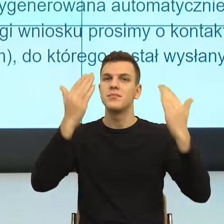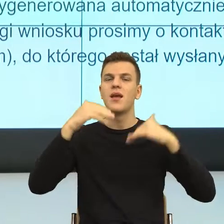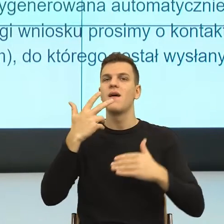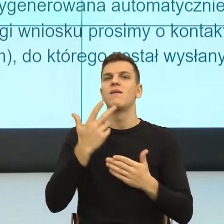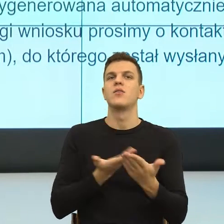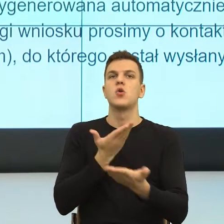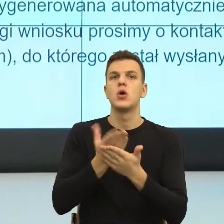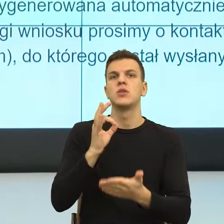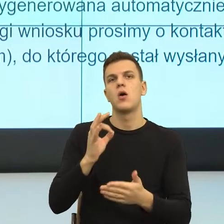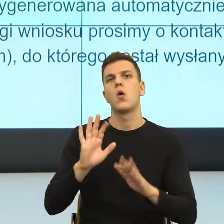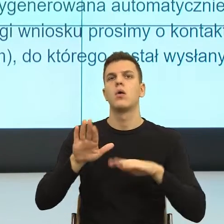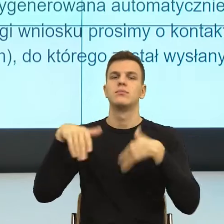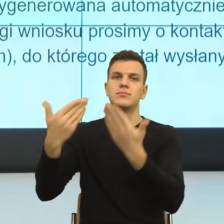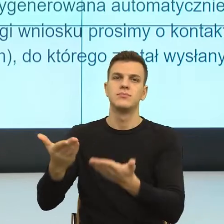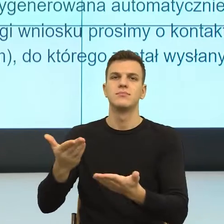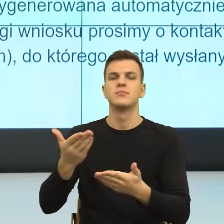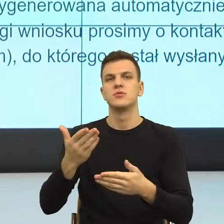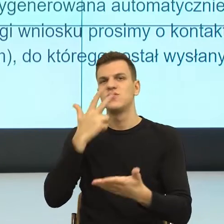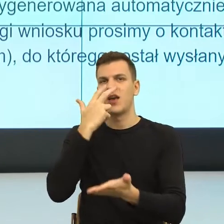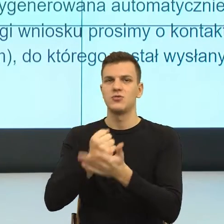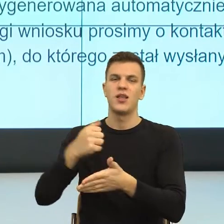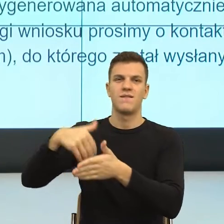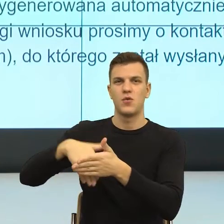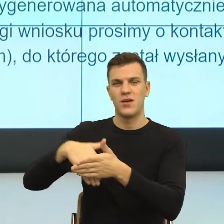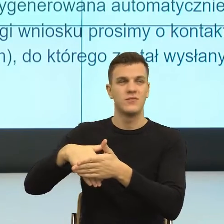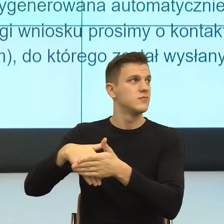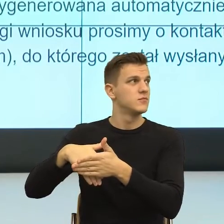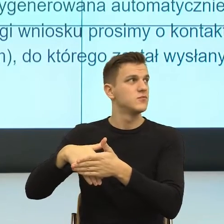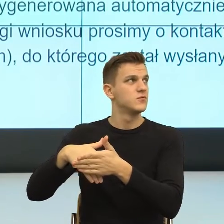Tutaj mamy taki problem, który znowu opiera się na naszym,